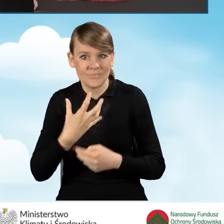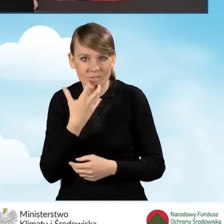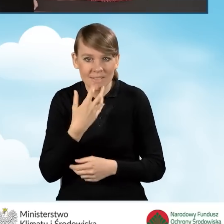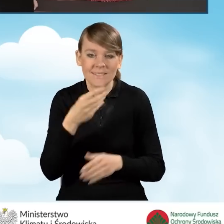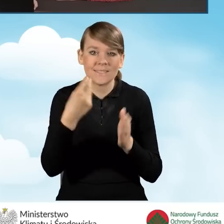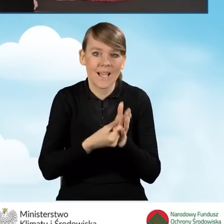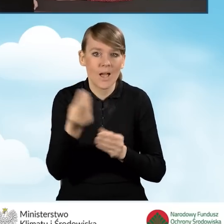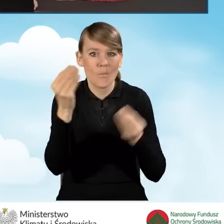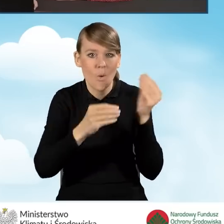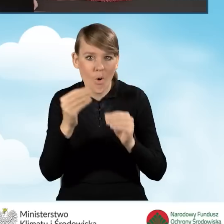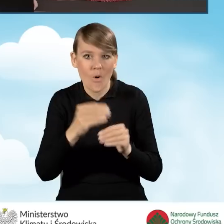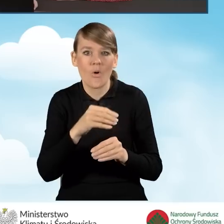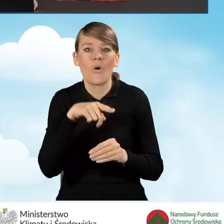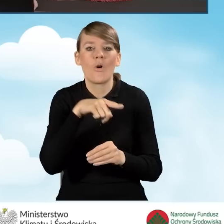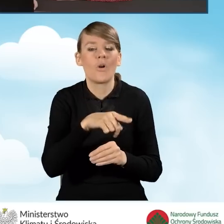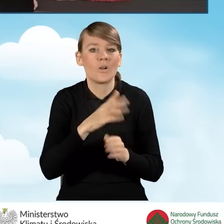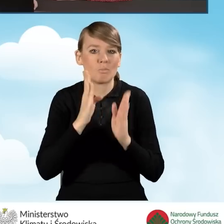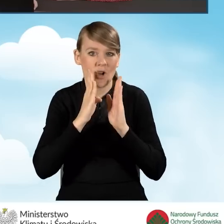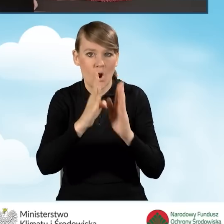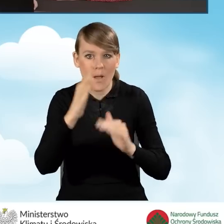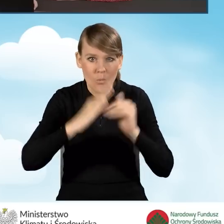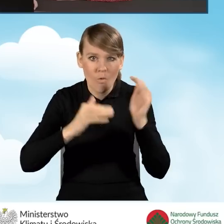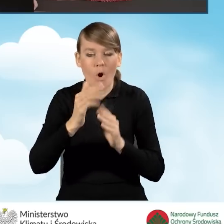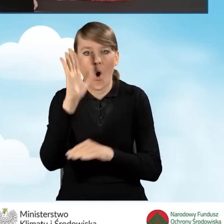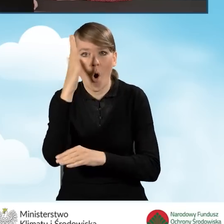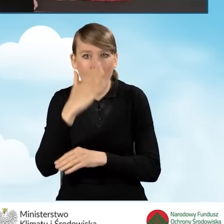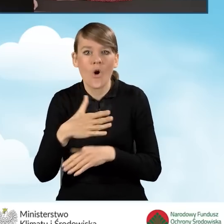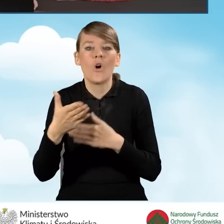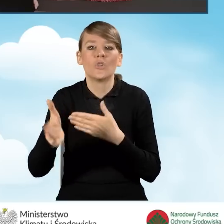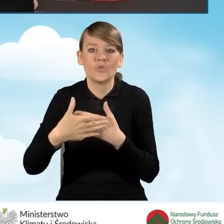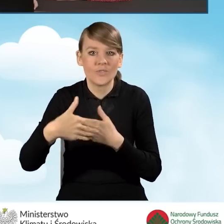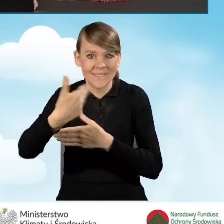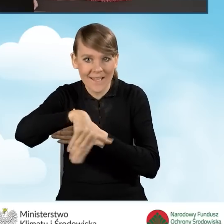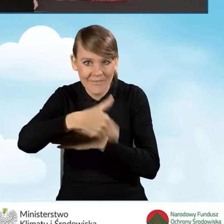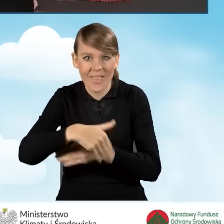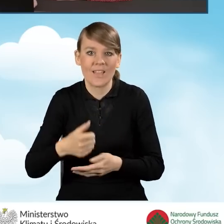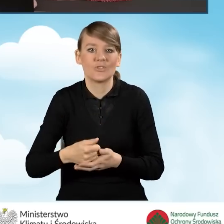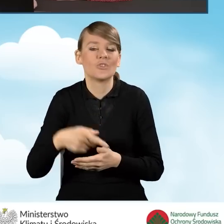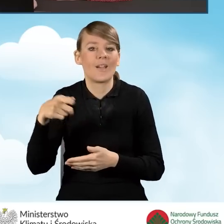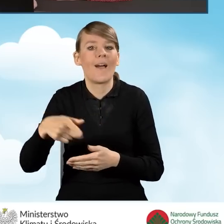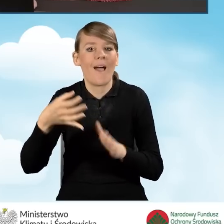zakup, montaż ocieplenia przegród budowlanych, okien, drzwi zewnętrznych, bram garażowych bądź też dokumentacja